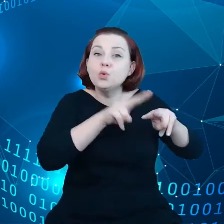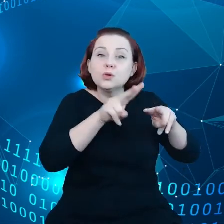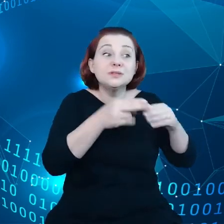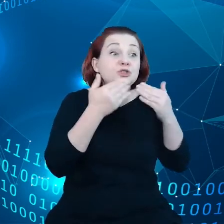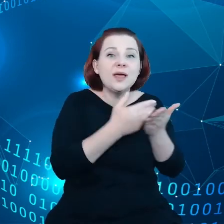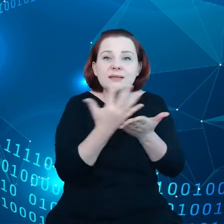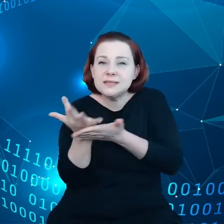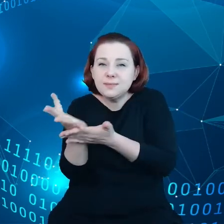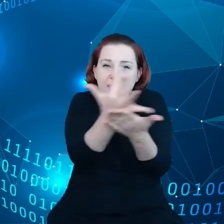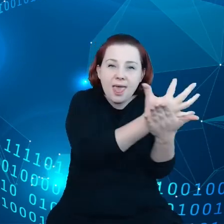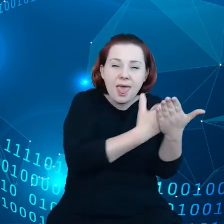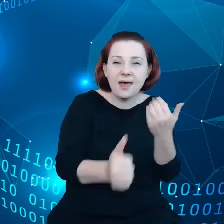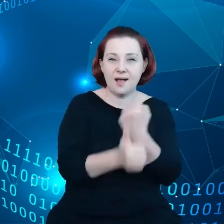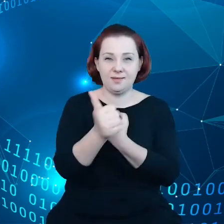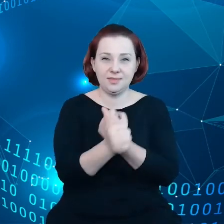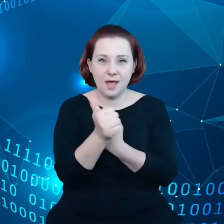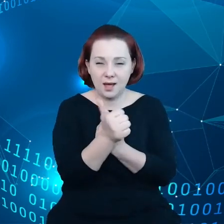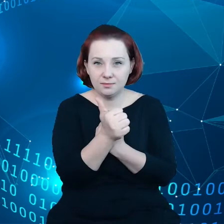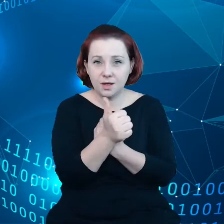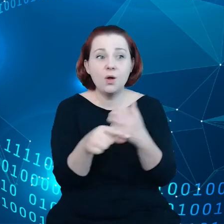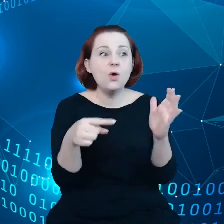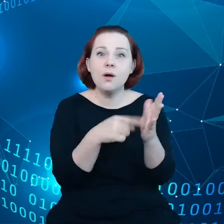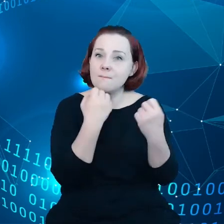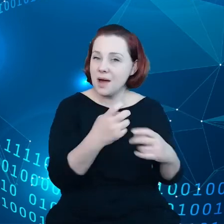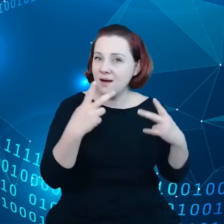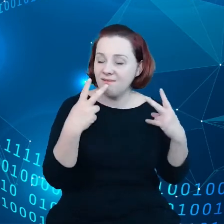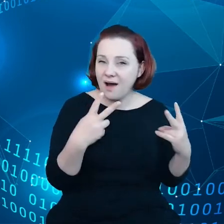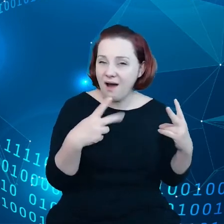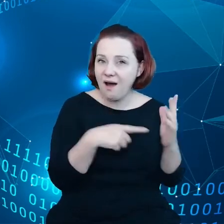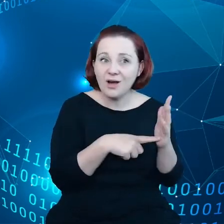które są szczególnie cenne, natomiast nie są te dane wykorzystywane.